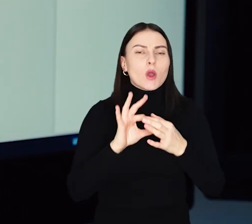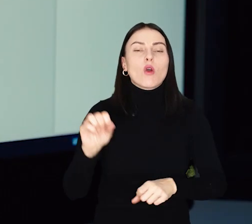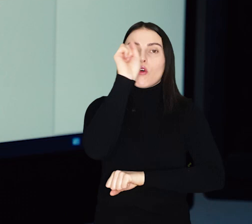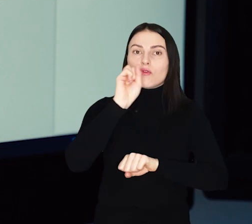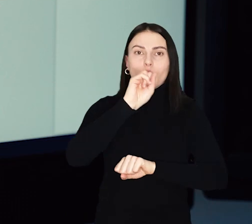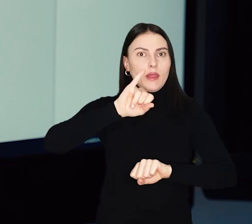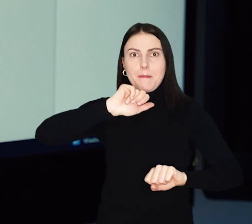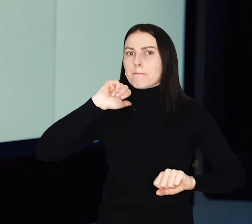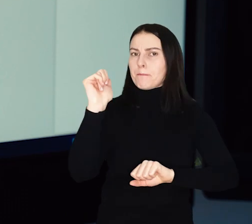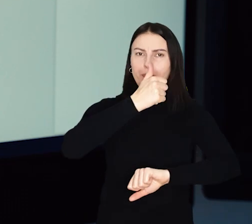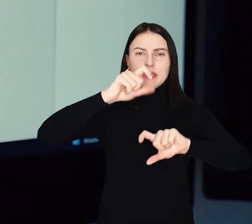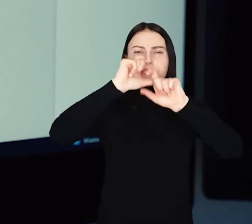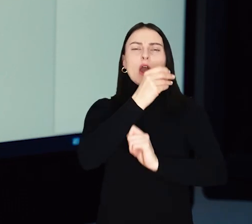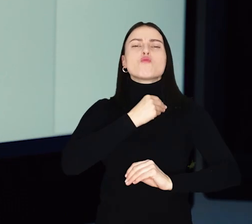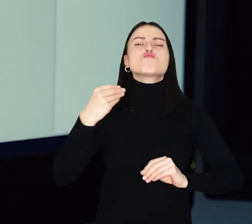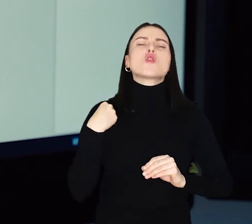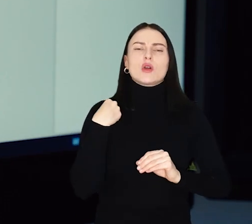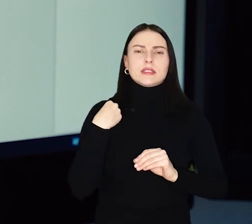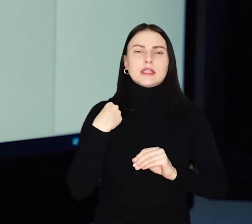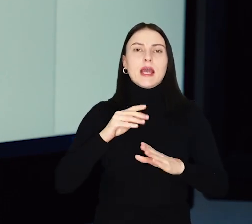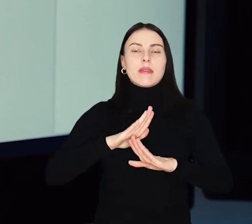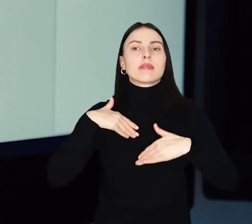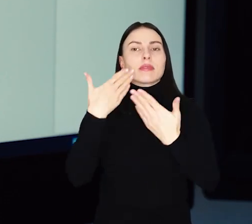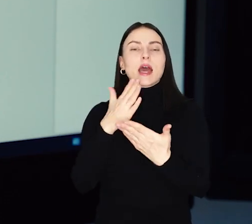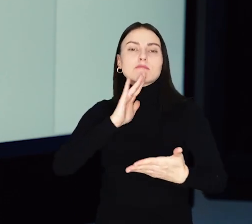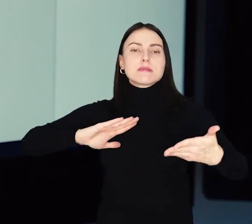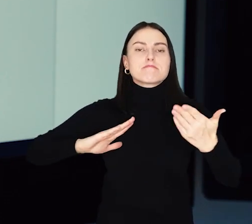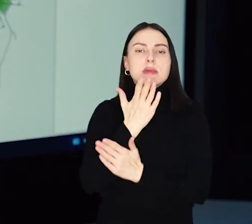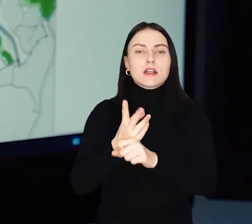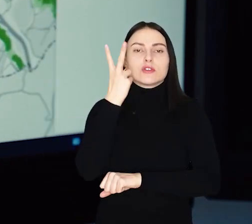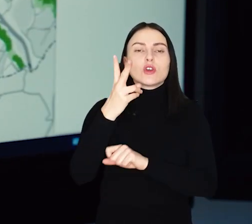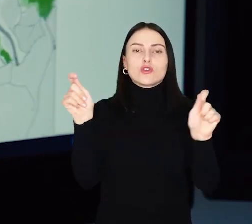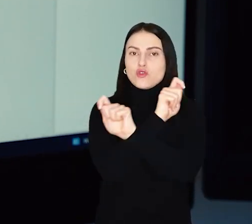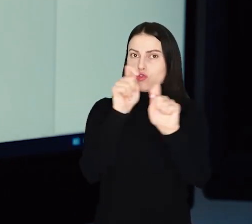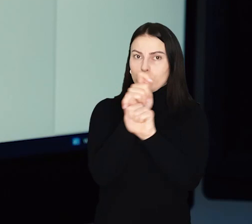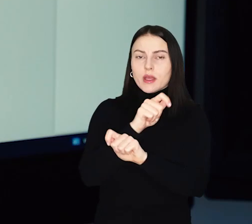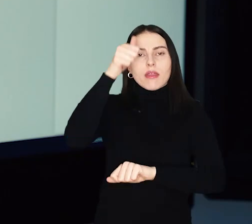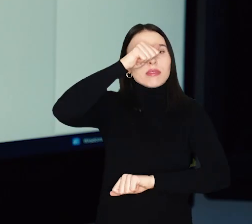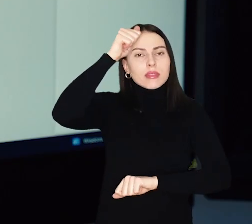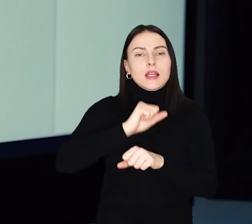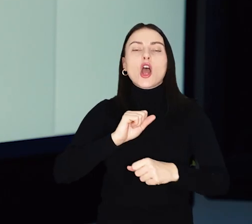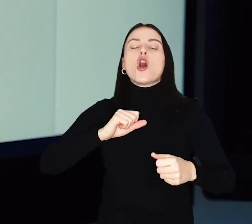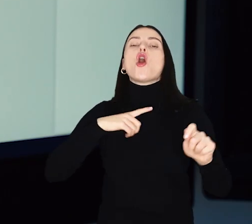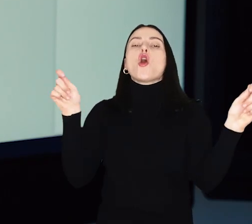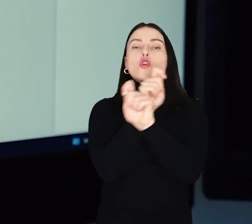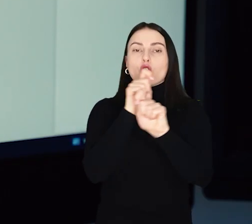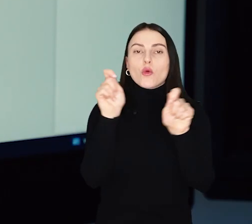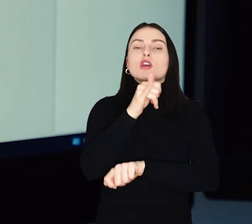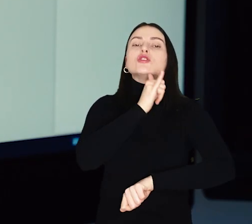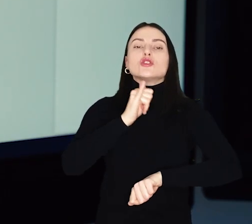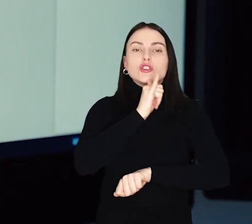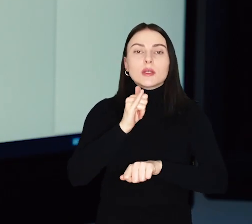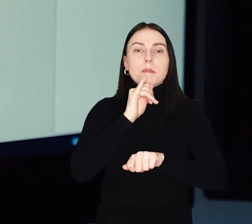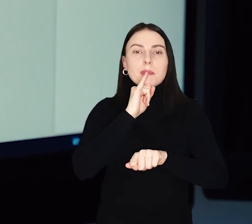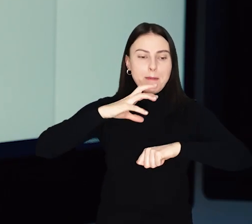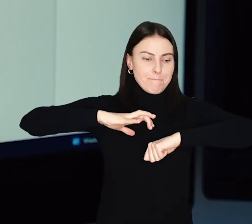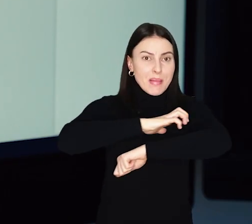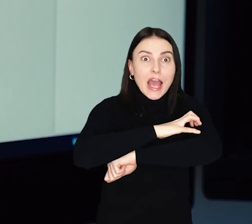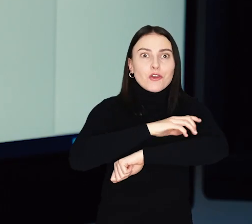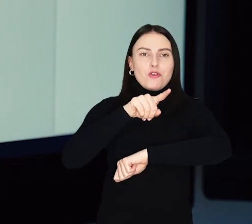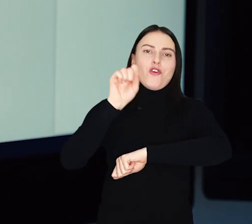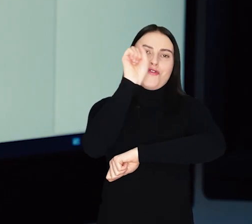Dziś Wrocław – jako pierwsze miasto w Polsce – udostępnił mieszkańcom mapę dostępności komunikacyjnej nazywaną „komunikacyjnym zielonym pająkiem Wrocławia”.